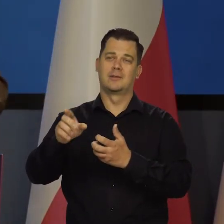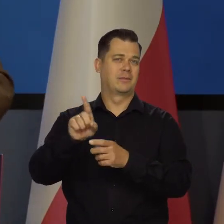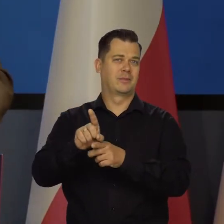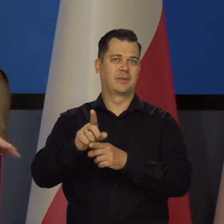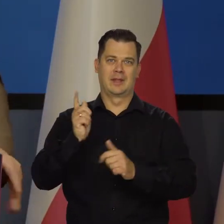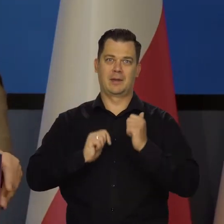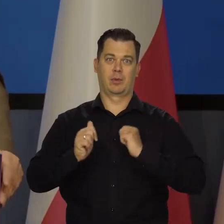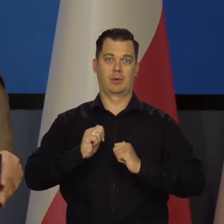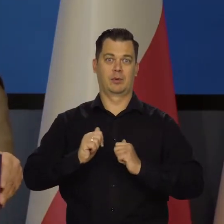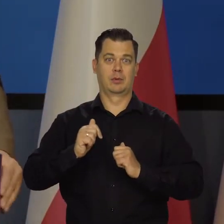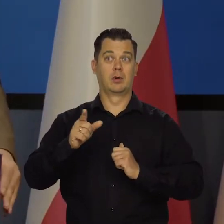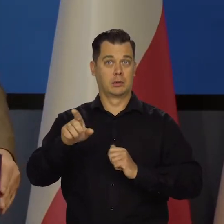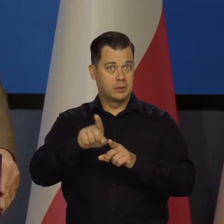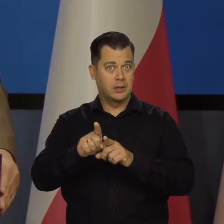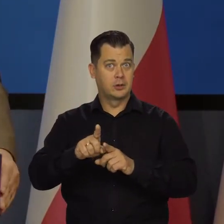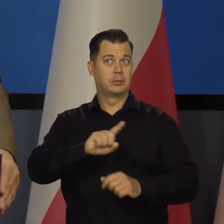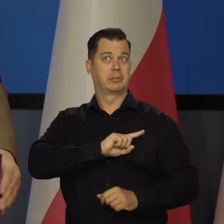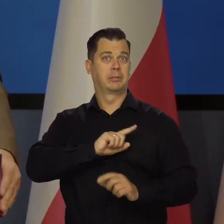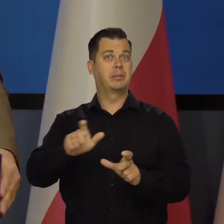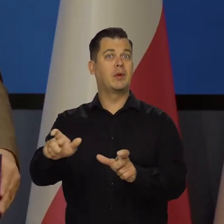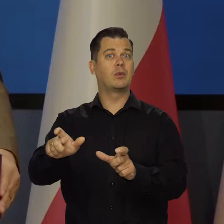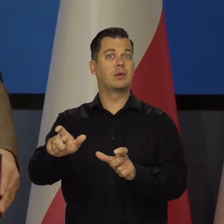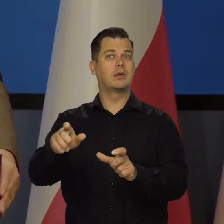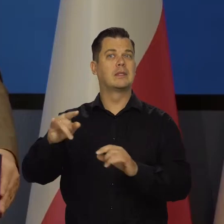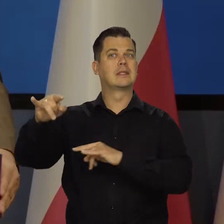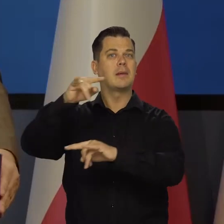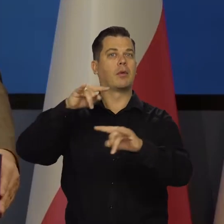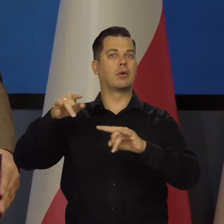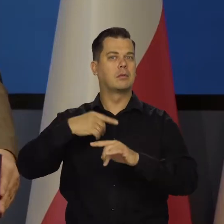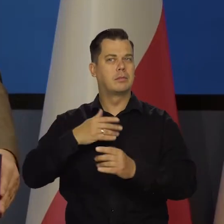że nasze samoloty chronią przestrzeń powietrzną z innymi krajami.